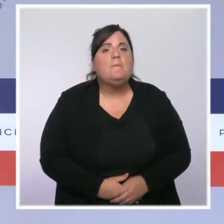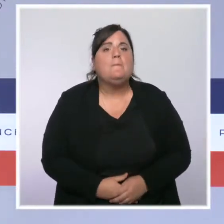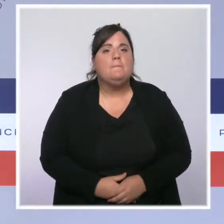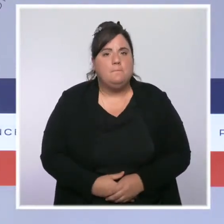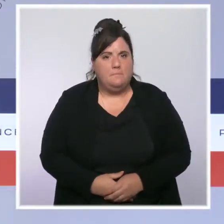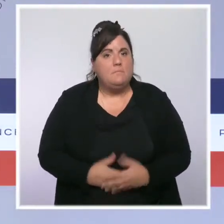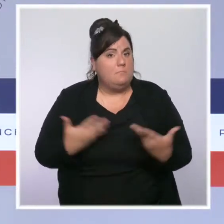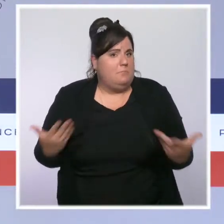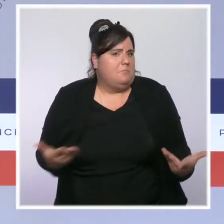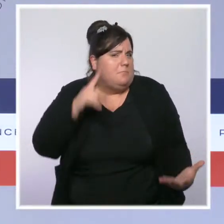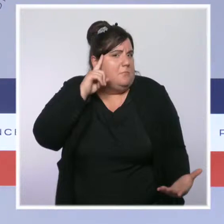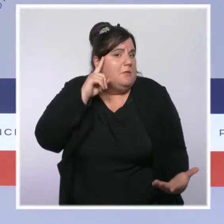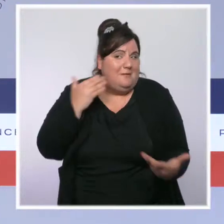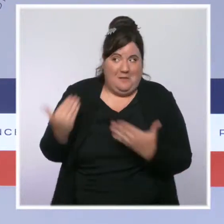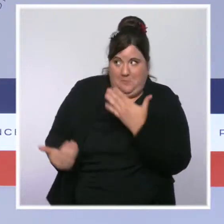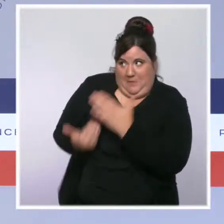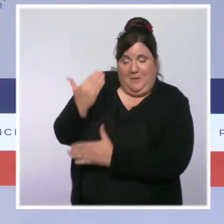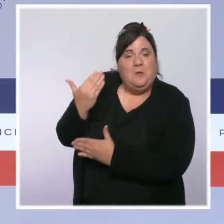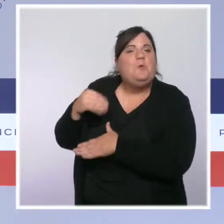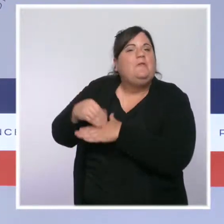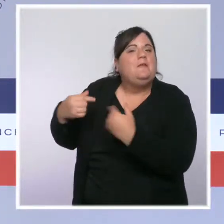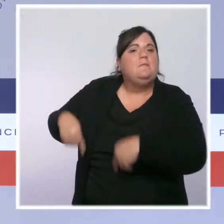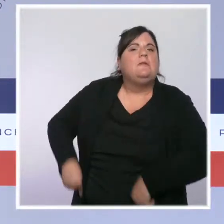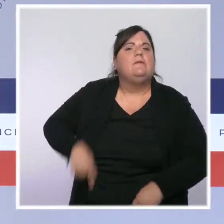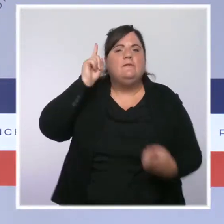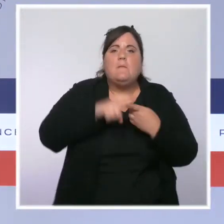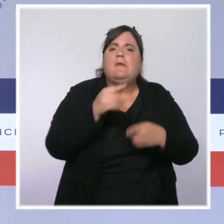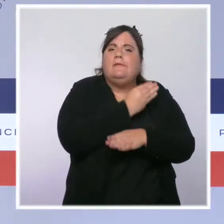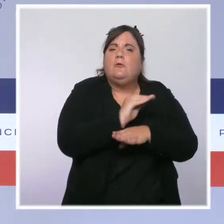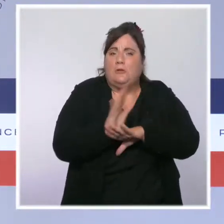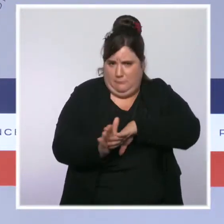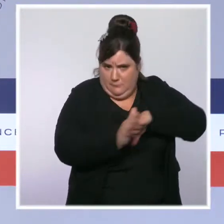situation sanitaire car l'épidémie malheureusement n'est pas encore derrière nous.